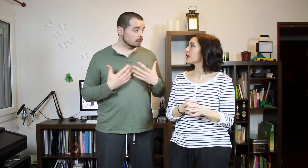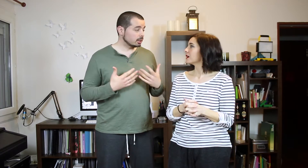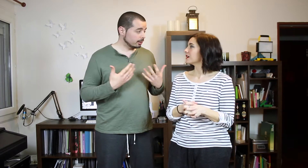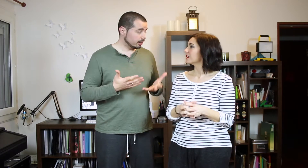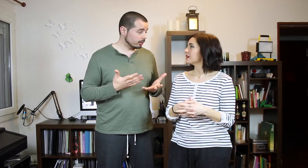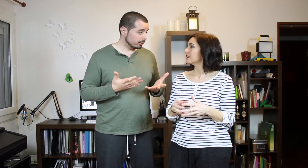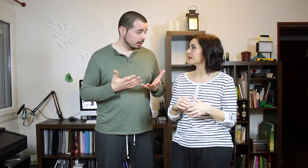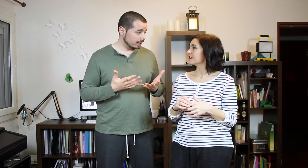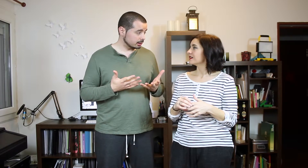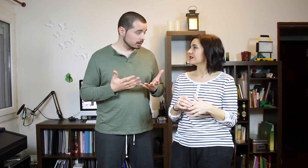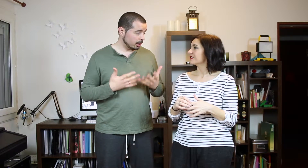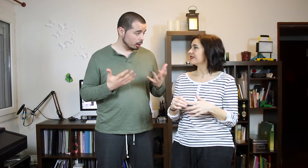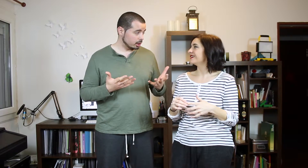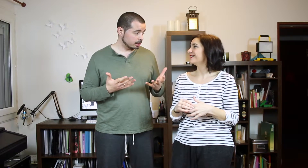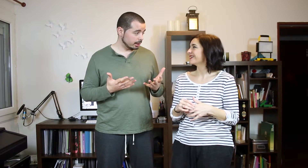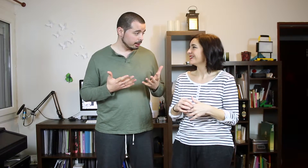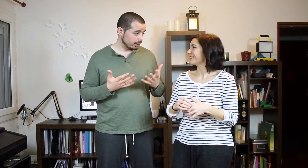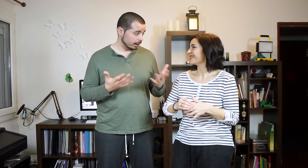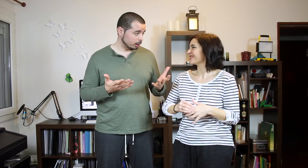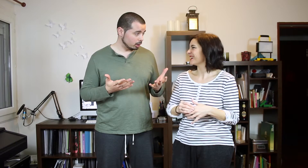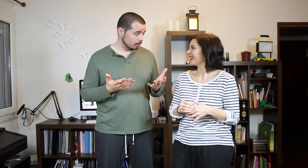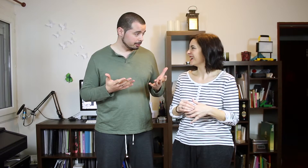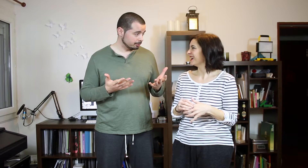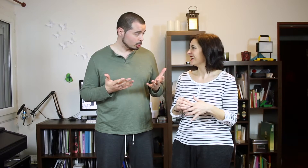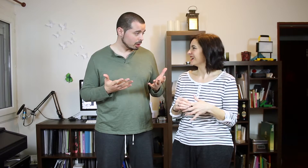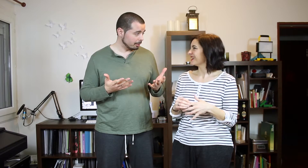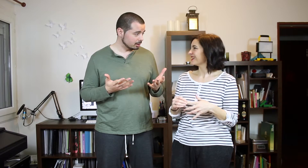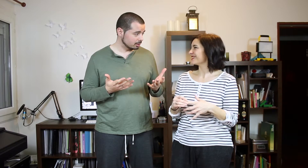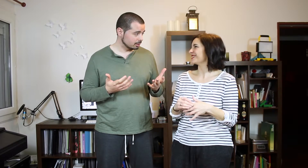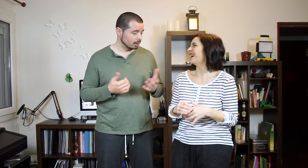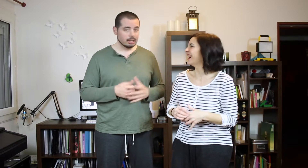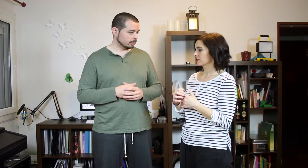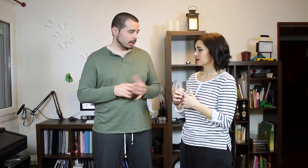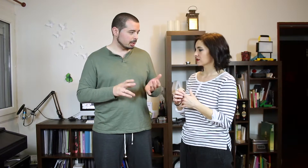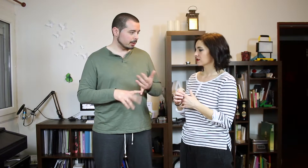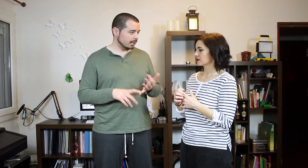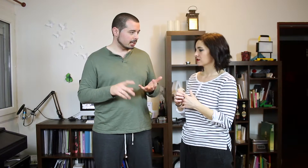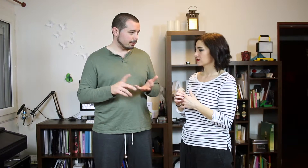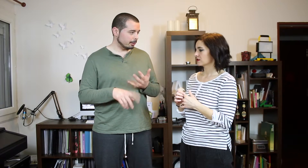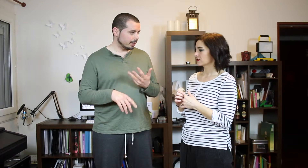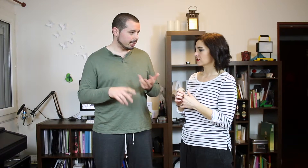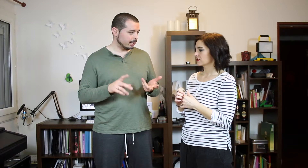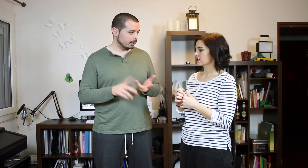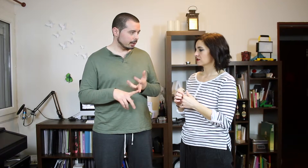Consiste en decir las canciones de reggaeton No sé. ¿No sabes? La que mas bailas, la primera